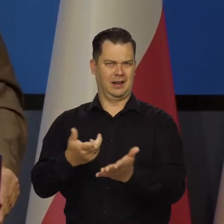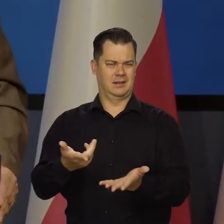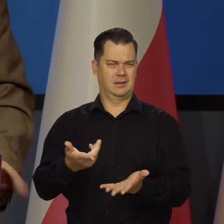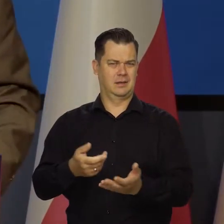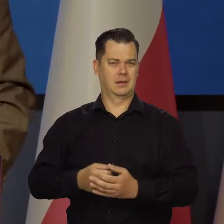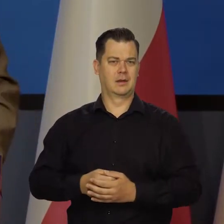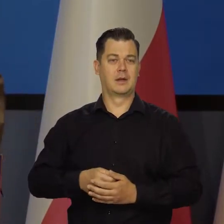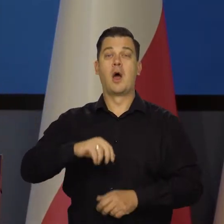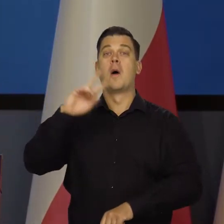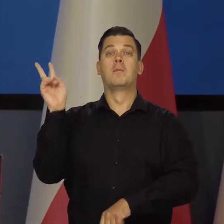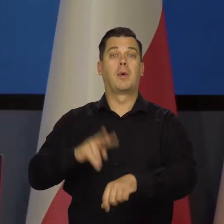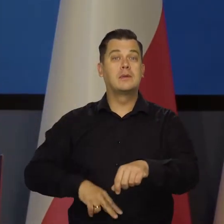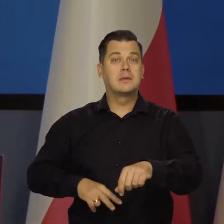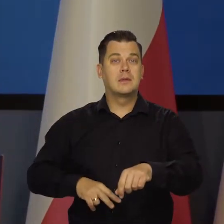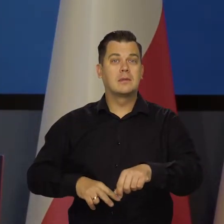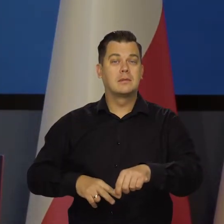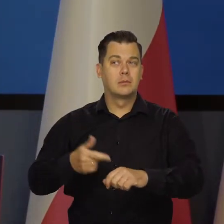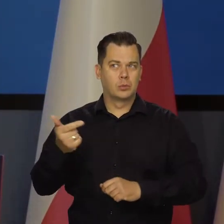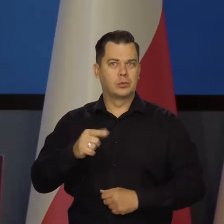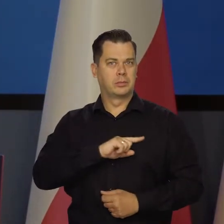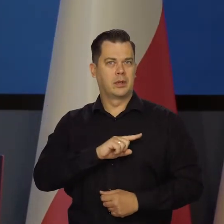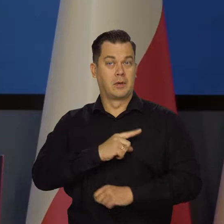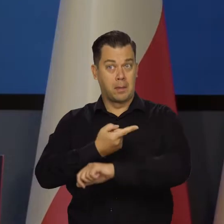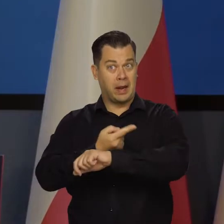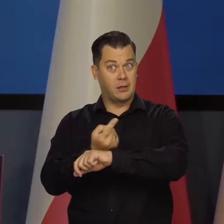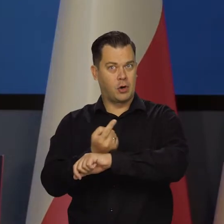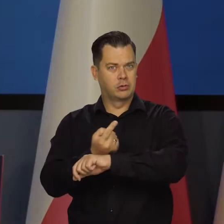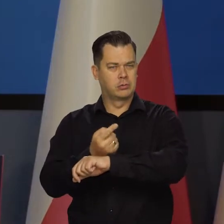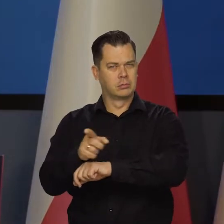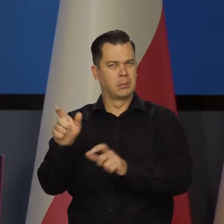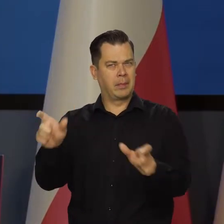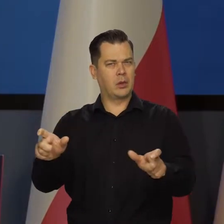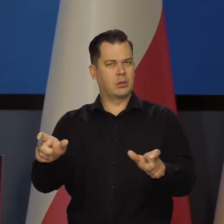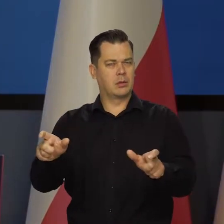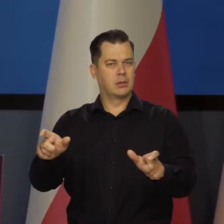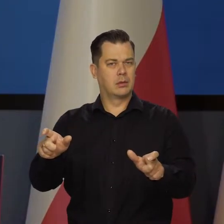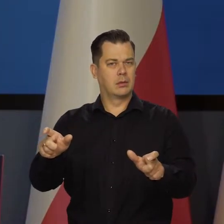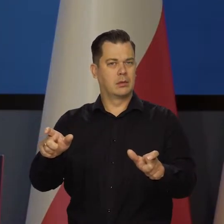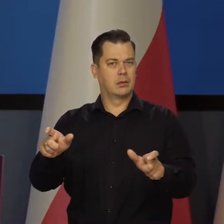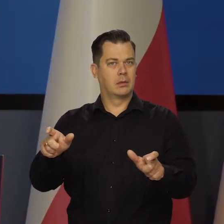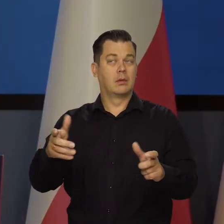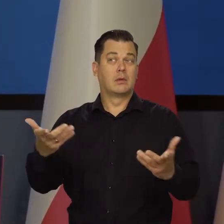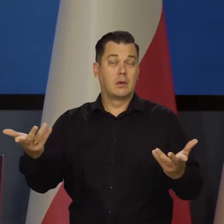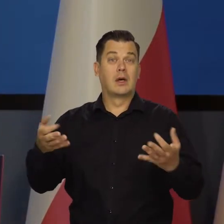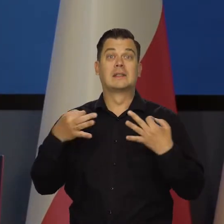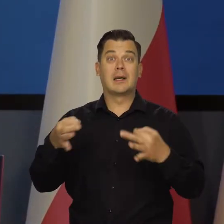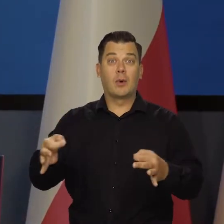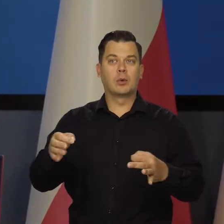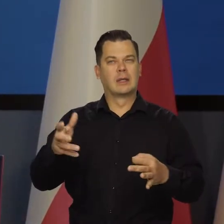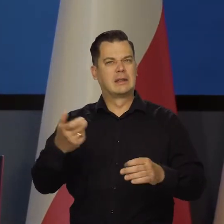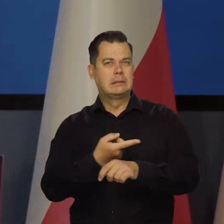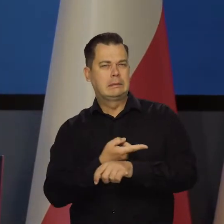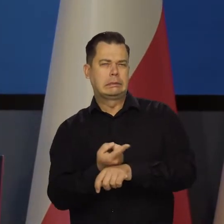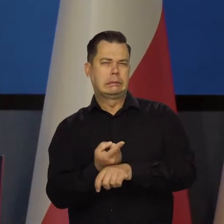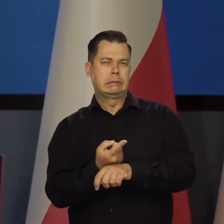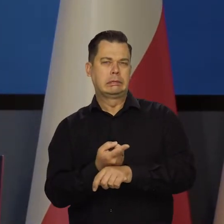Policja pilnuje, żeby nie przekraczać prędkości, a producenci samochodów, żeby mogły samochody szybko jeździć.